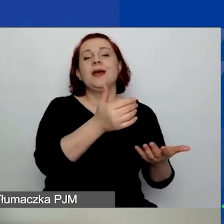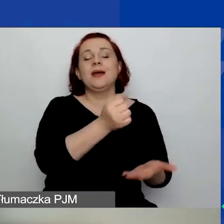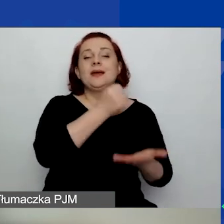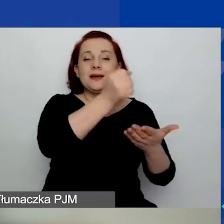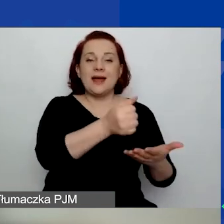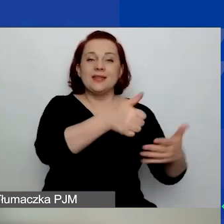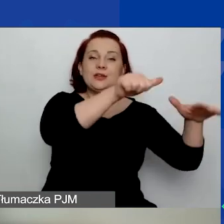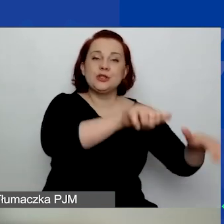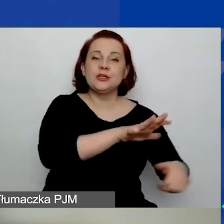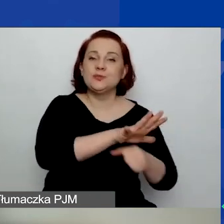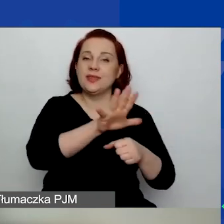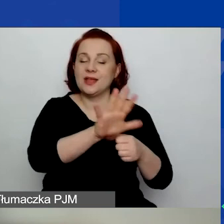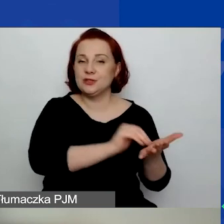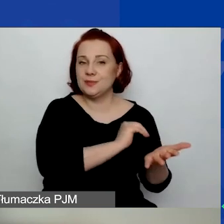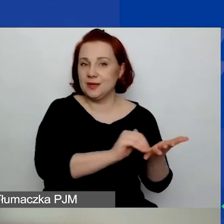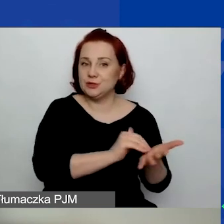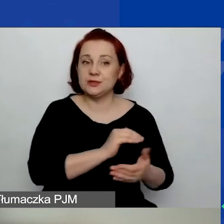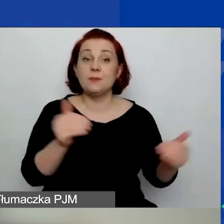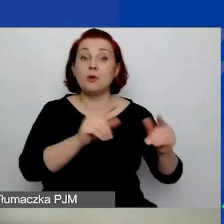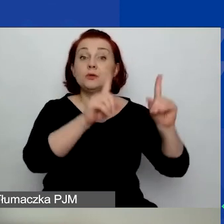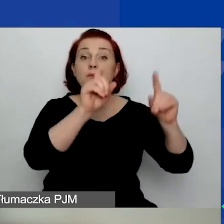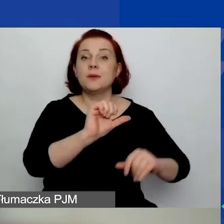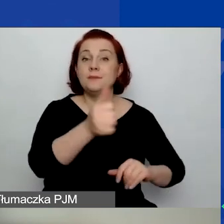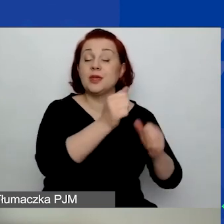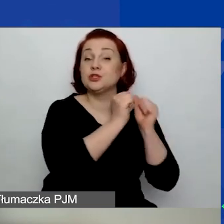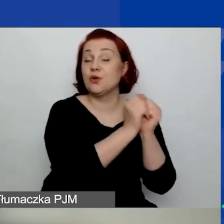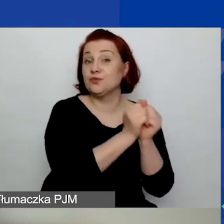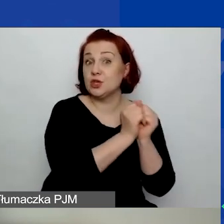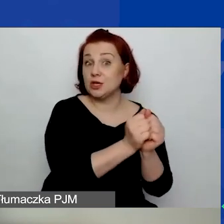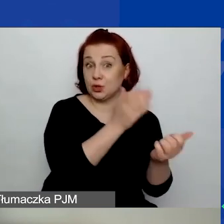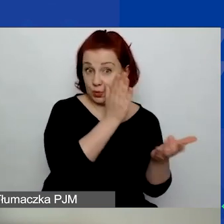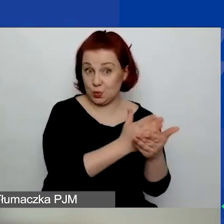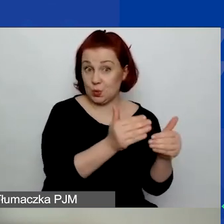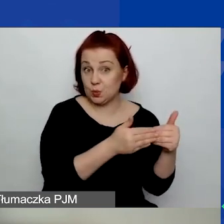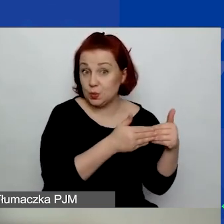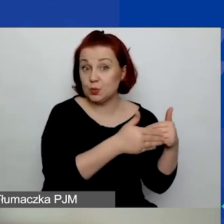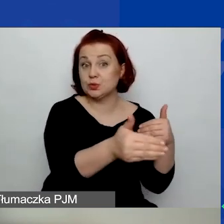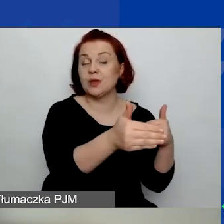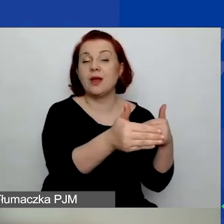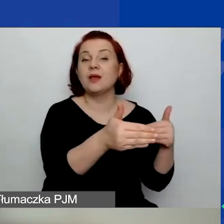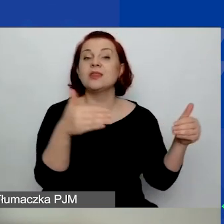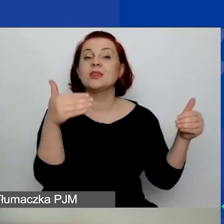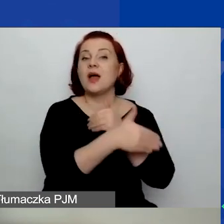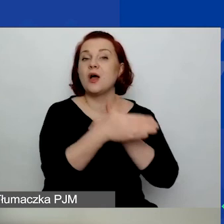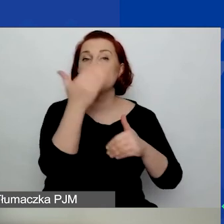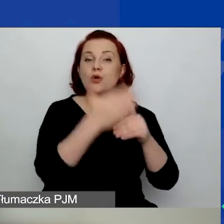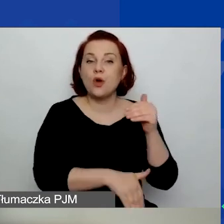Projekt można rozpocząć 1 września, najpóźniej można go zakończyć 1 listopada.